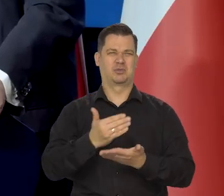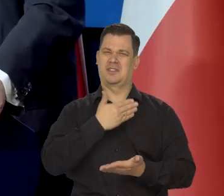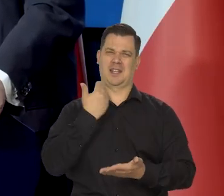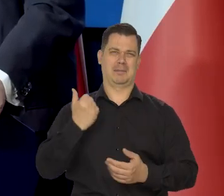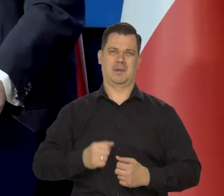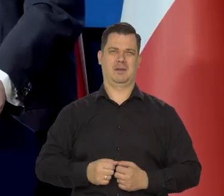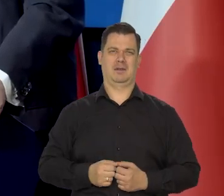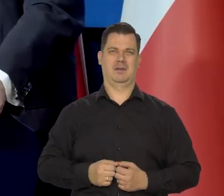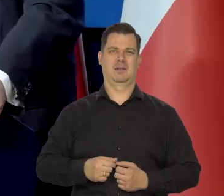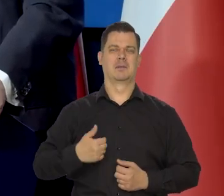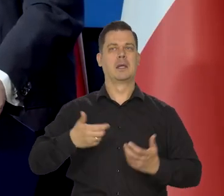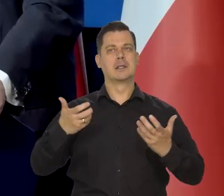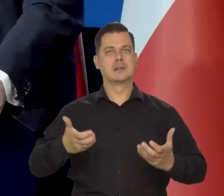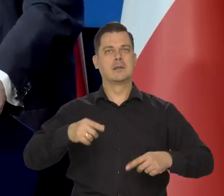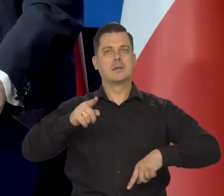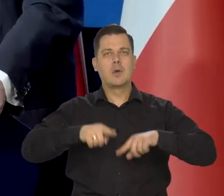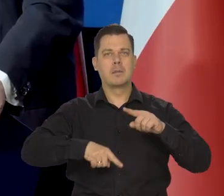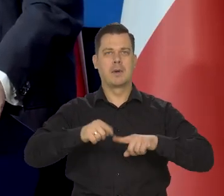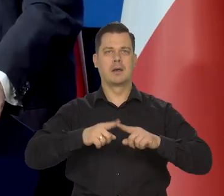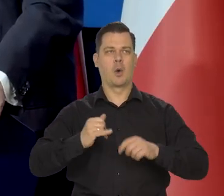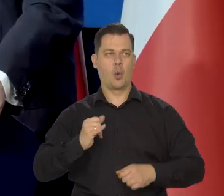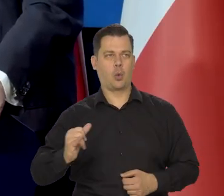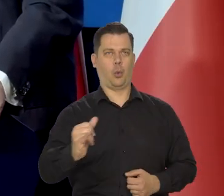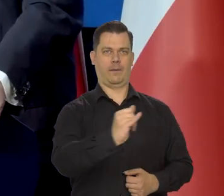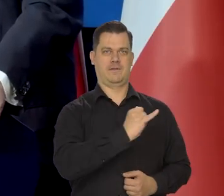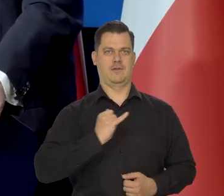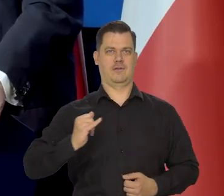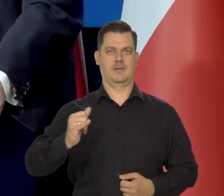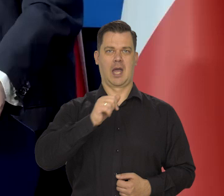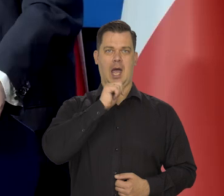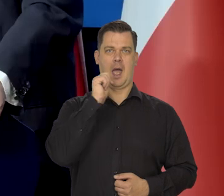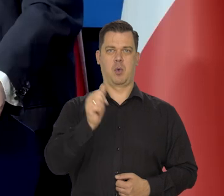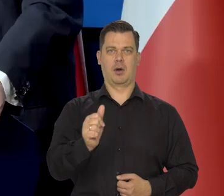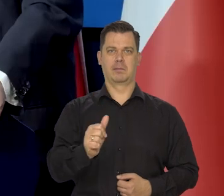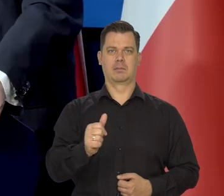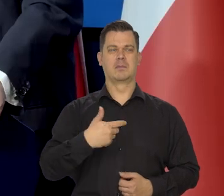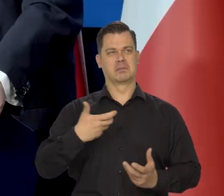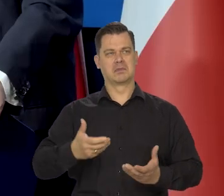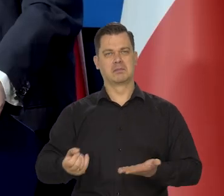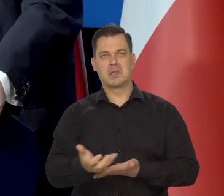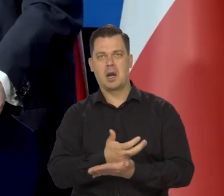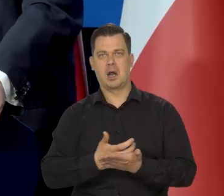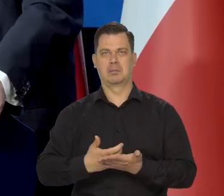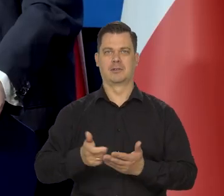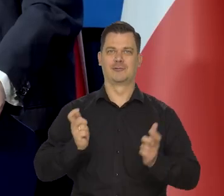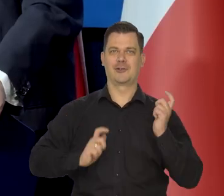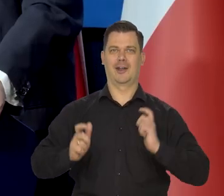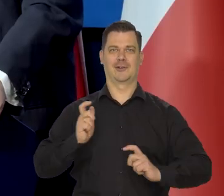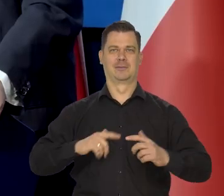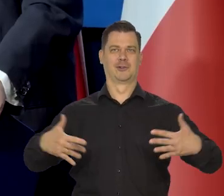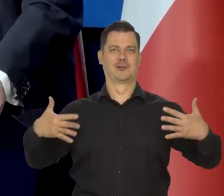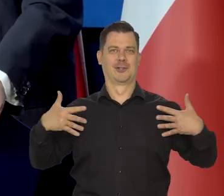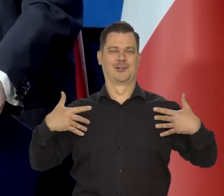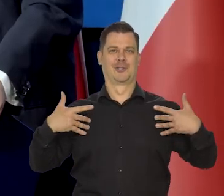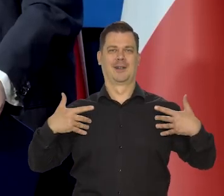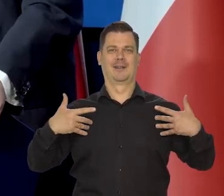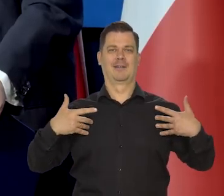Chcemy żyć w normalnej Europie, normalnie się bogacić, żyć, cieszyć się życiem,